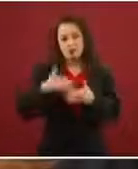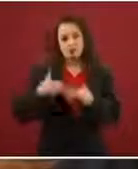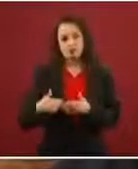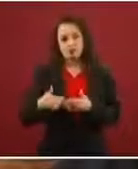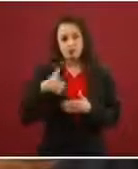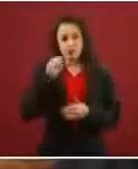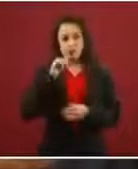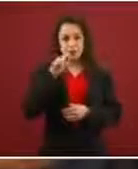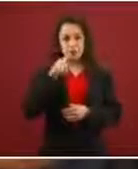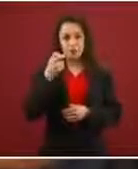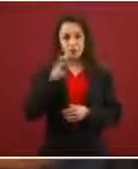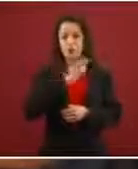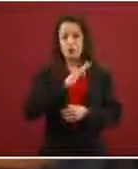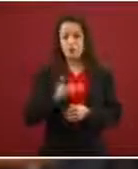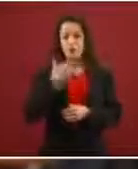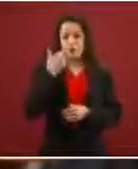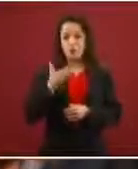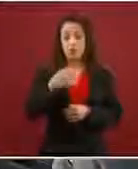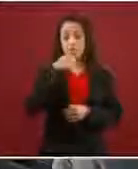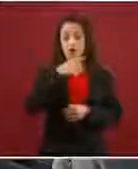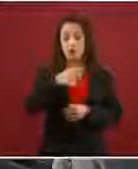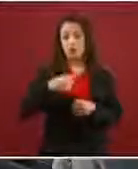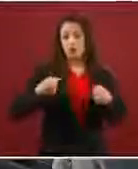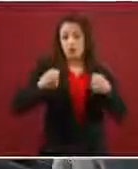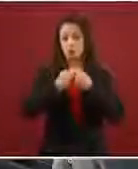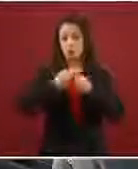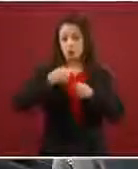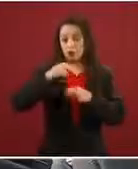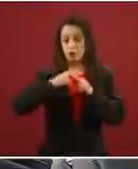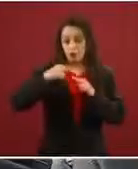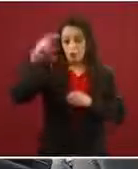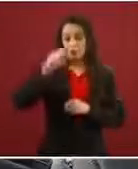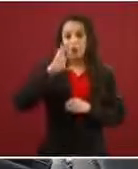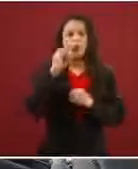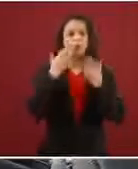paso de ir a la frontera norte o no? Sí, como no. Bueno, son varias cosas.